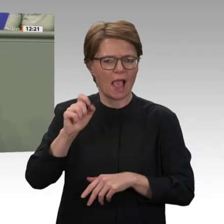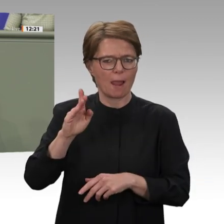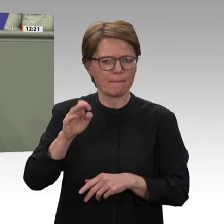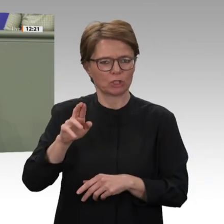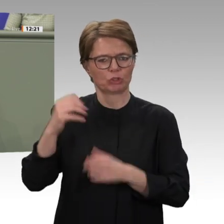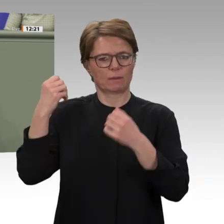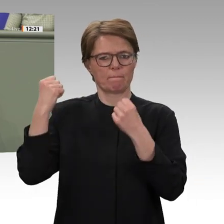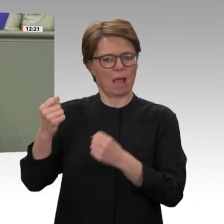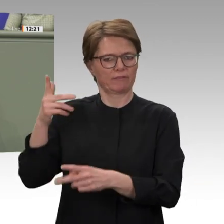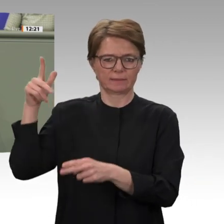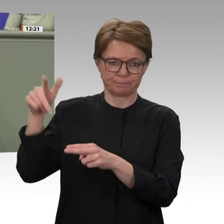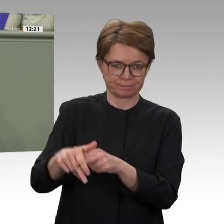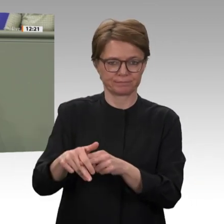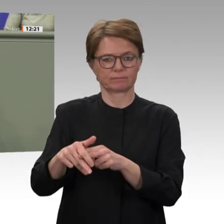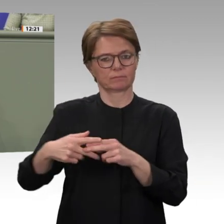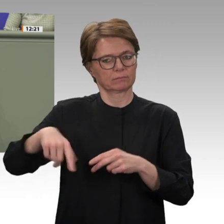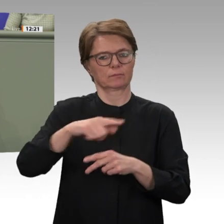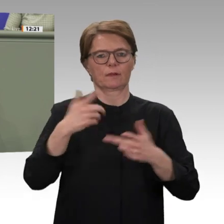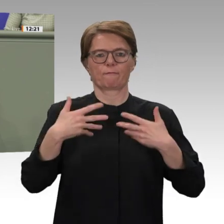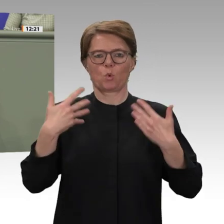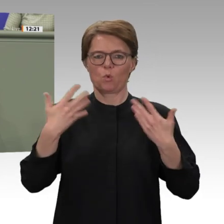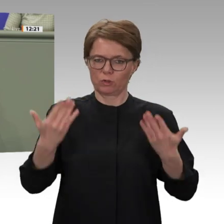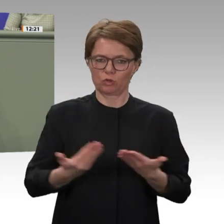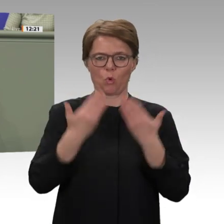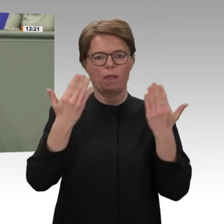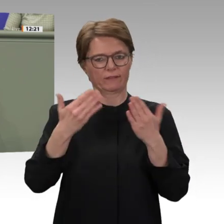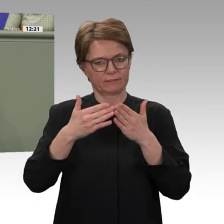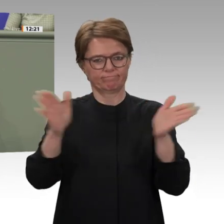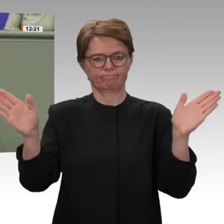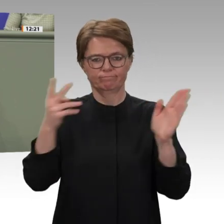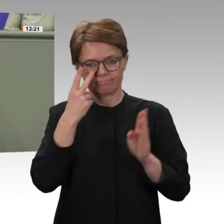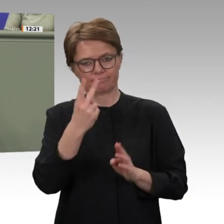möchte daran erinnern, dass die Mehrung von Sicherheit und Wohlstand nur Gewinner